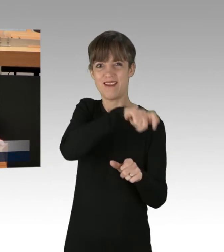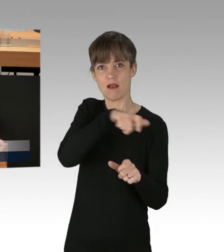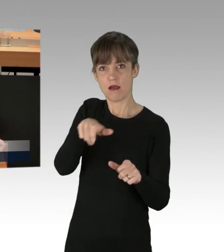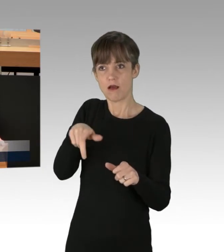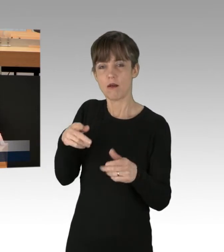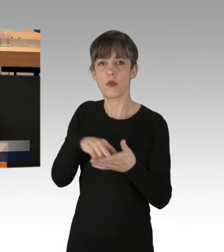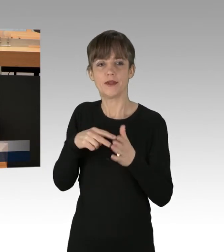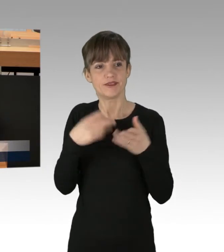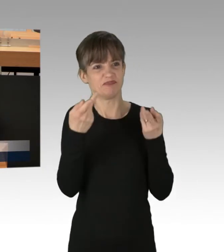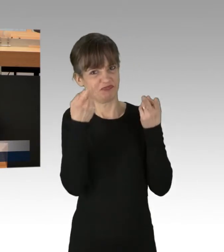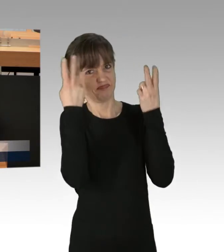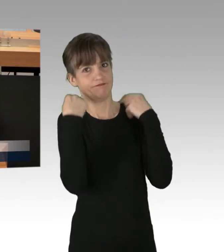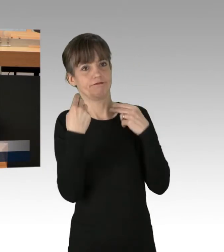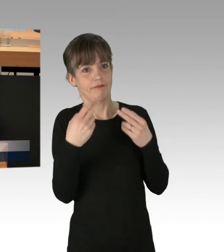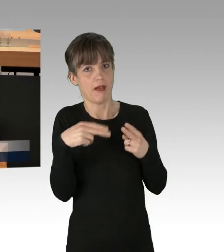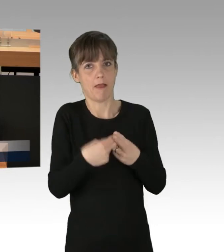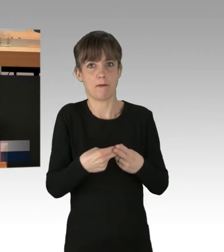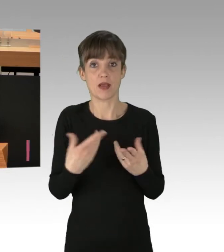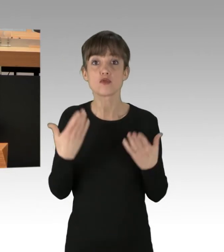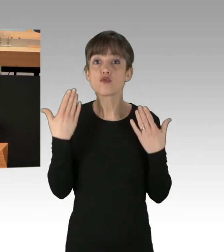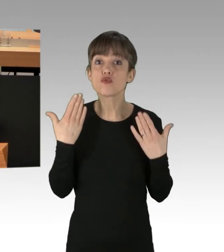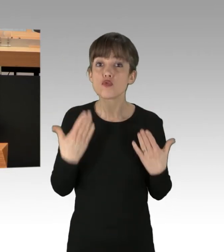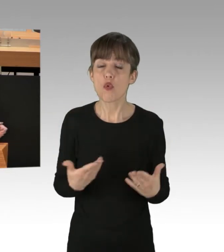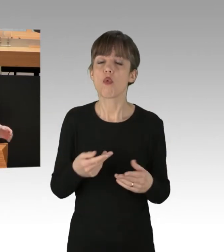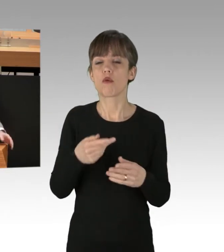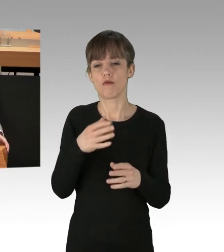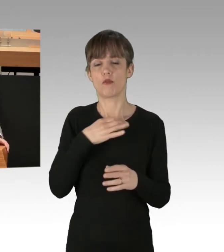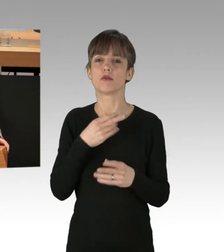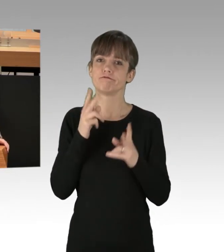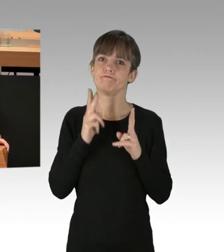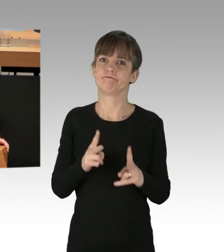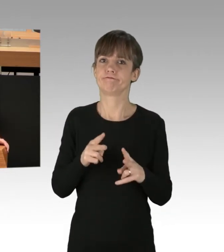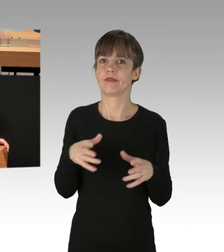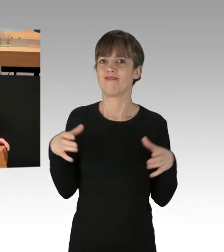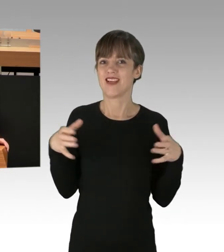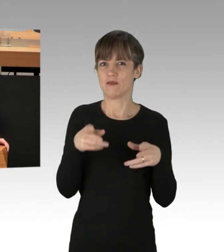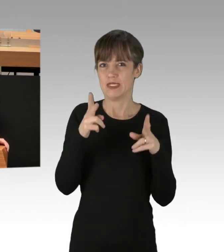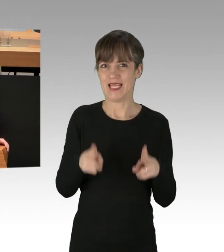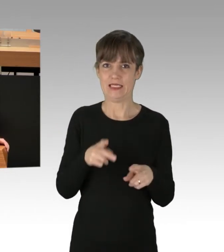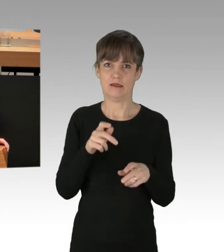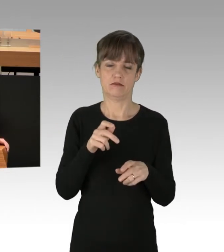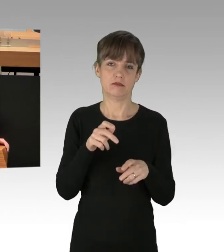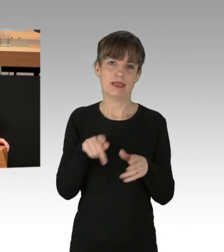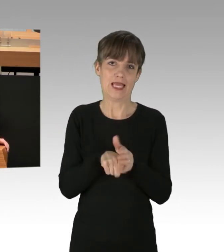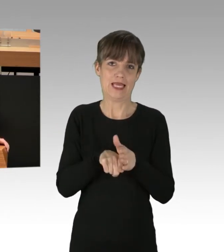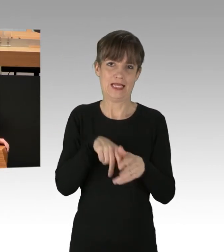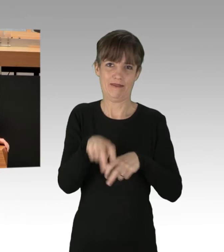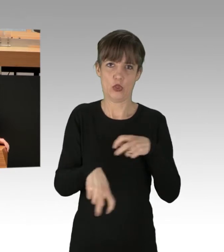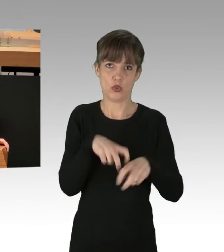Dieses Verhalten ist ein Missbrauch des Versammlungsrechts und ist unter keinem Gesichtspunkt akzeptabel